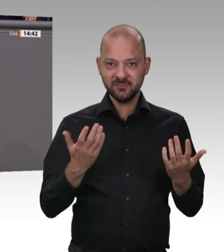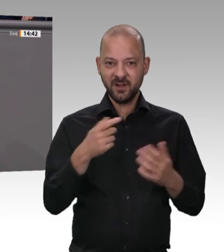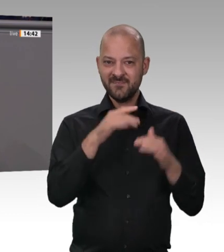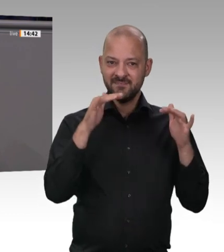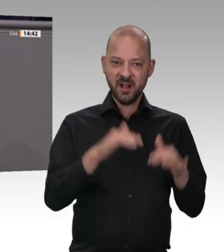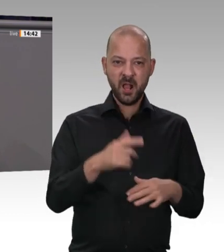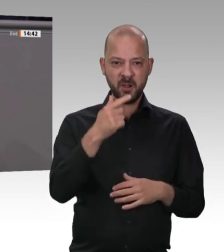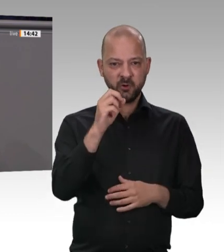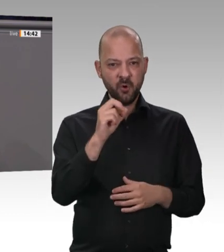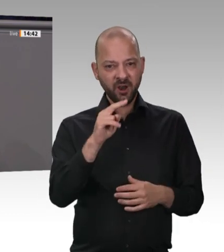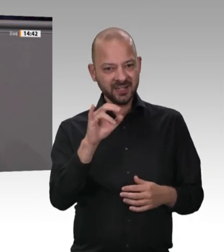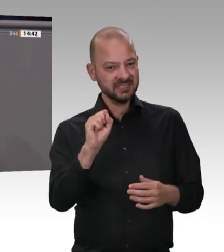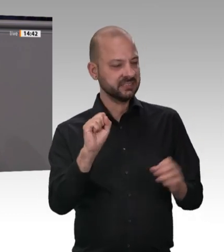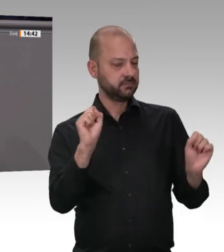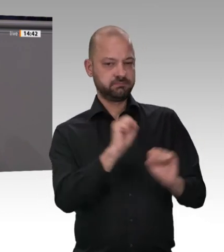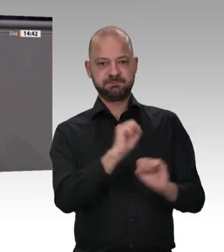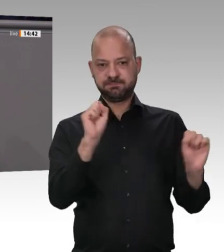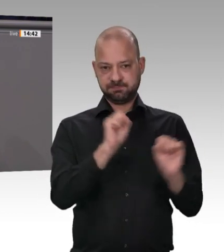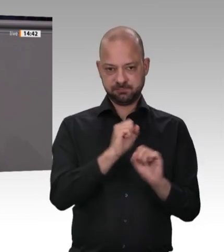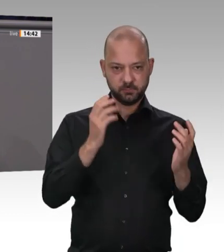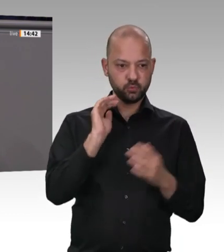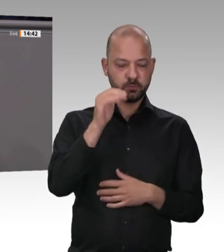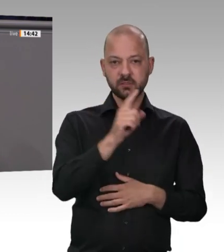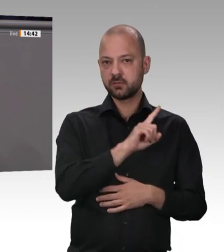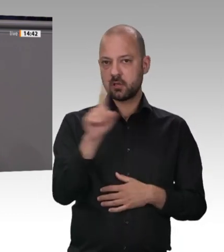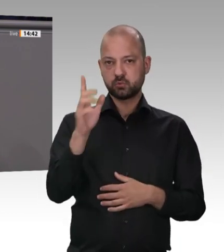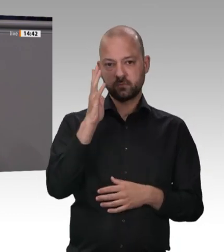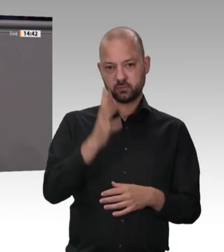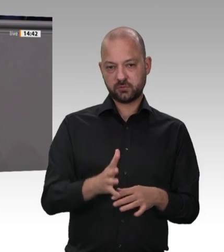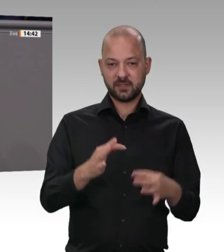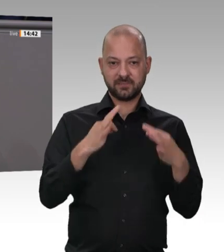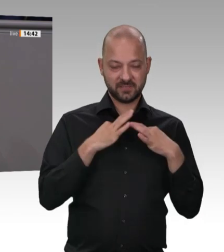Fleisch hat seinen Sitz in Birkenfeld, direkt an der Stadtgrenze zu Pforzheim in meinem